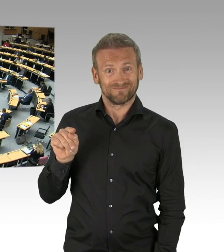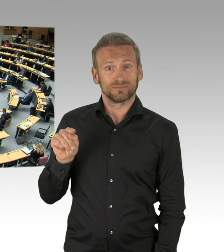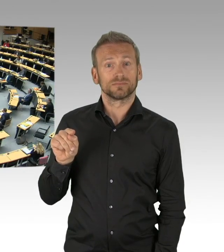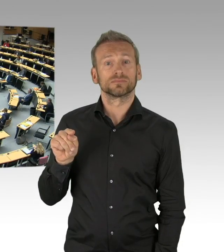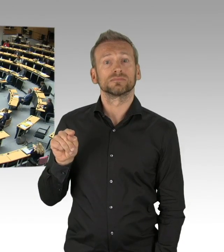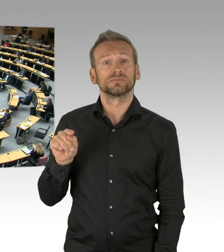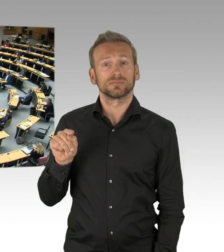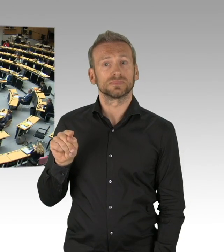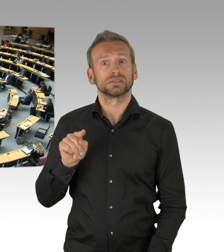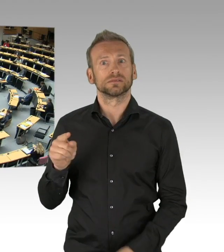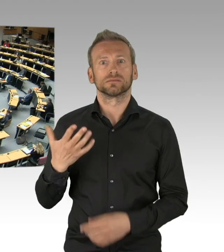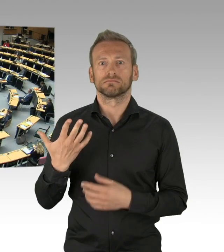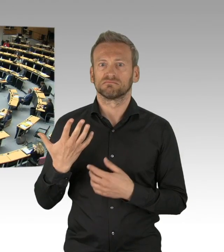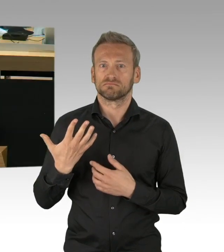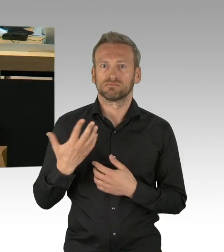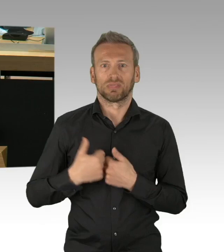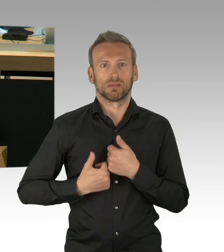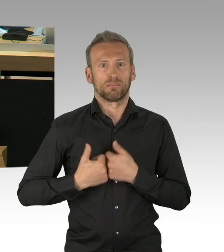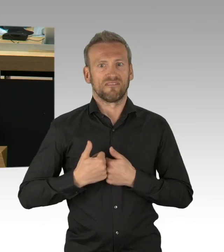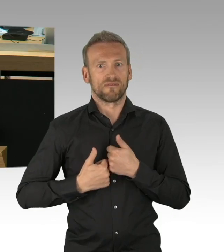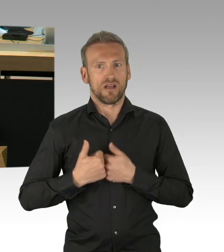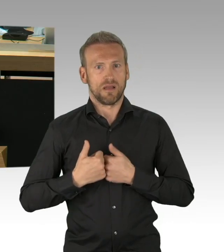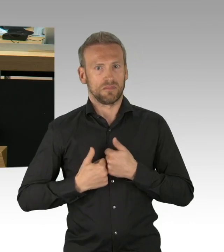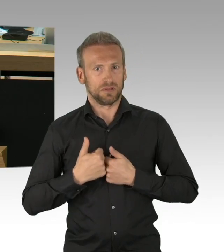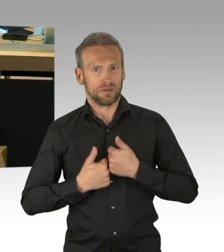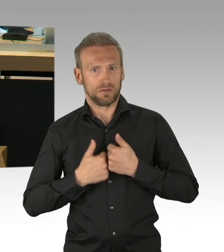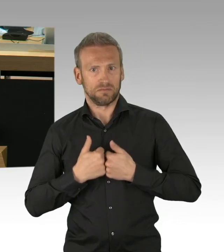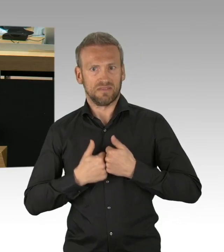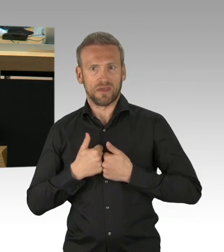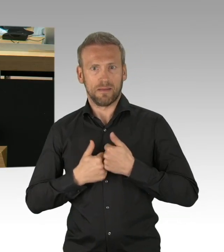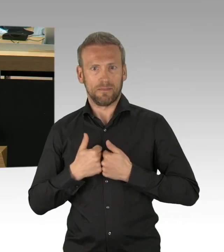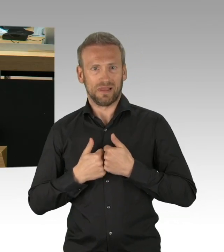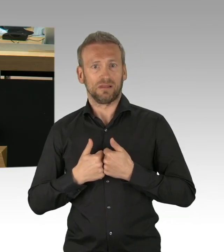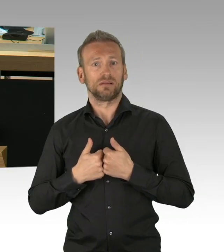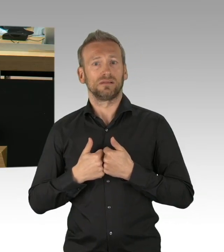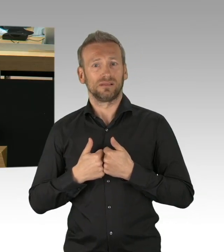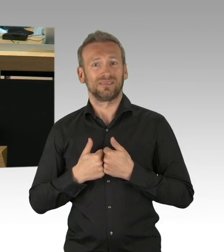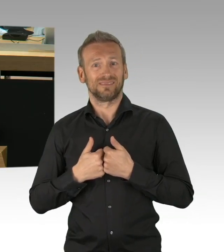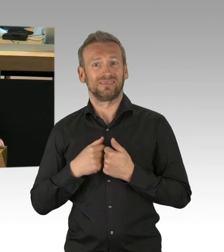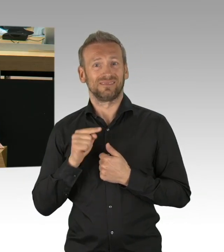hier überhaupt diskursfähig sind, möchte ich wissen, was sind die Effekte der jetzt eingeleiteten Maßnahmen